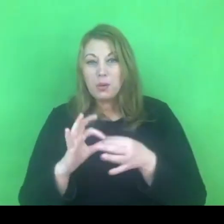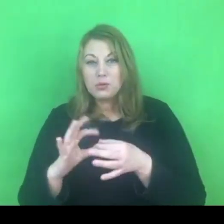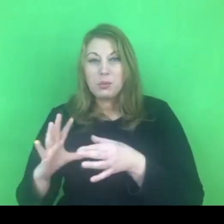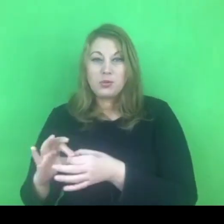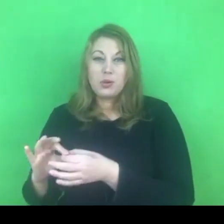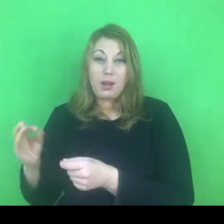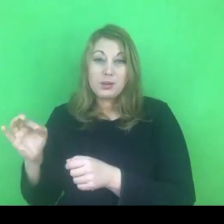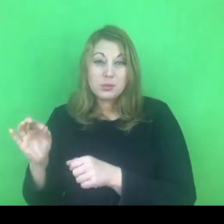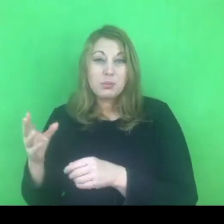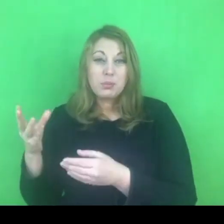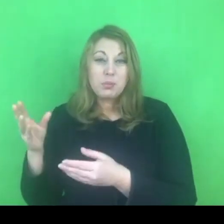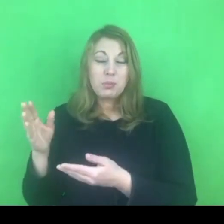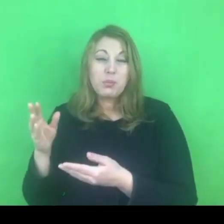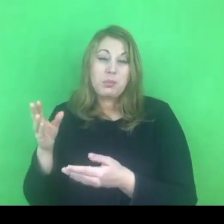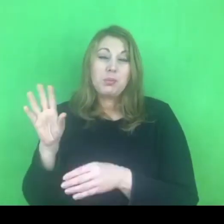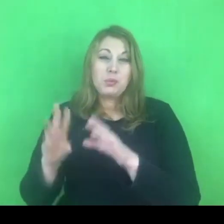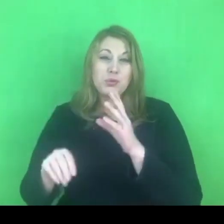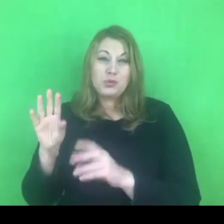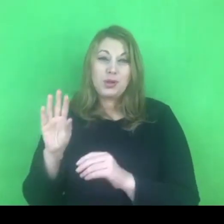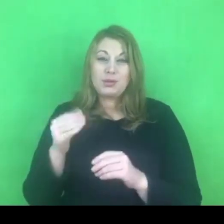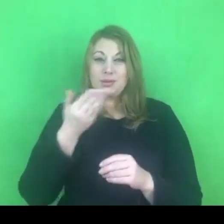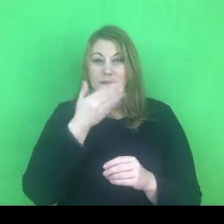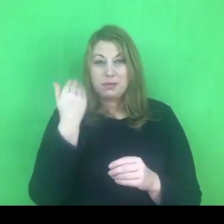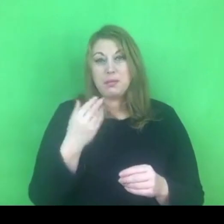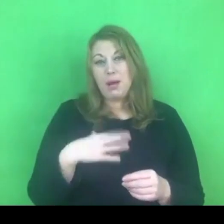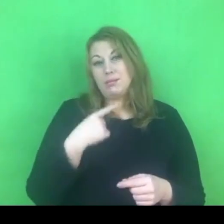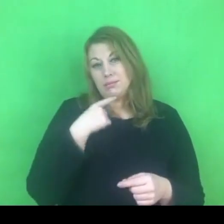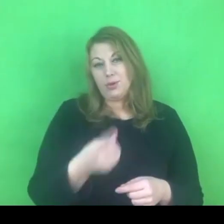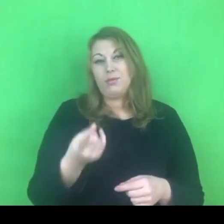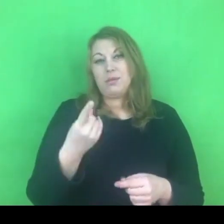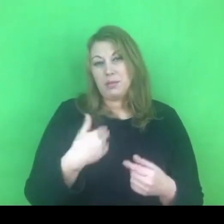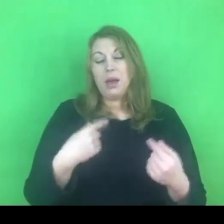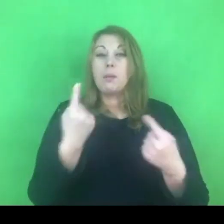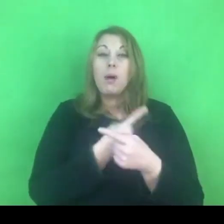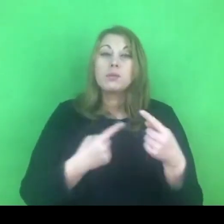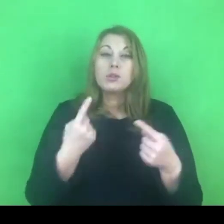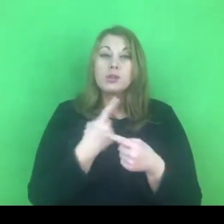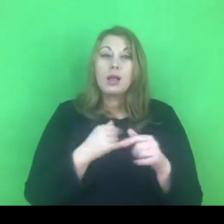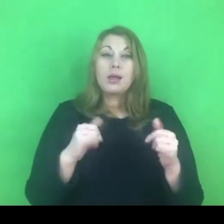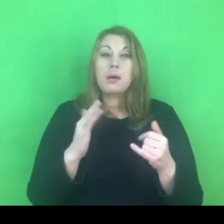Pewnie warto żebyśmy też o tym myśleli, tworząc programy lokalne.